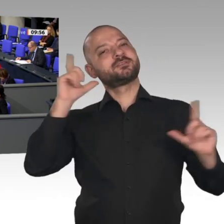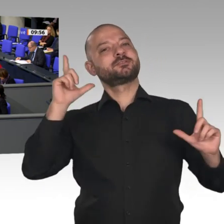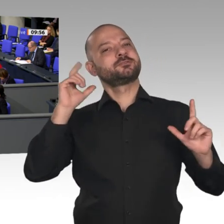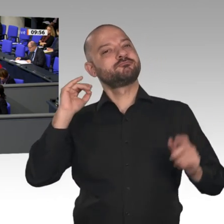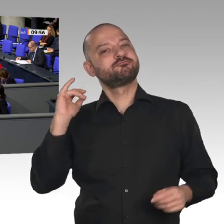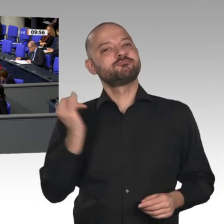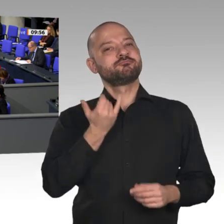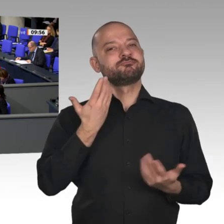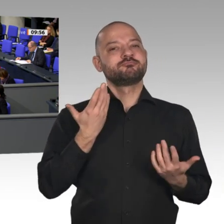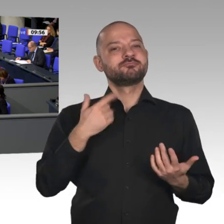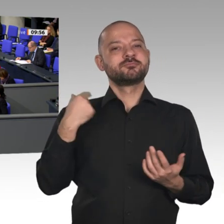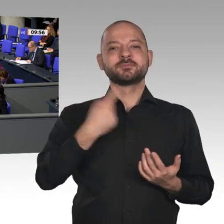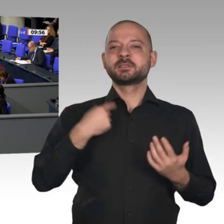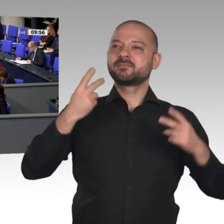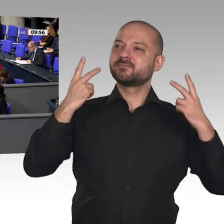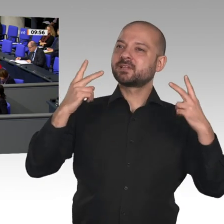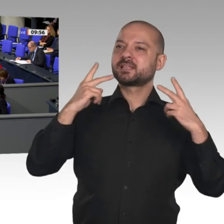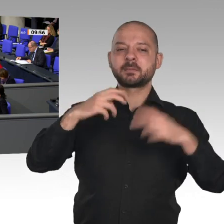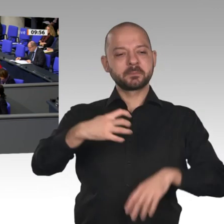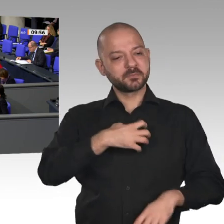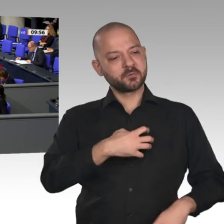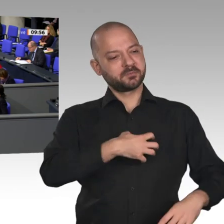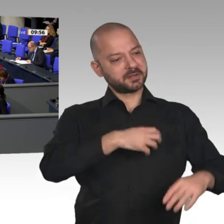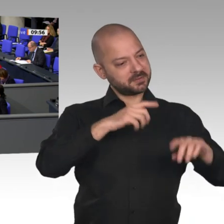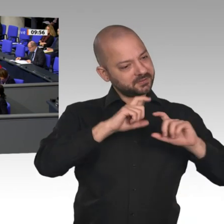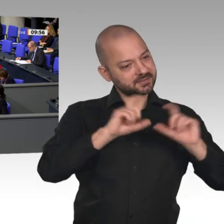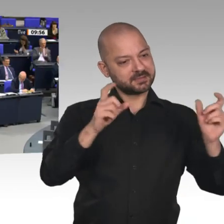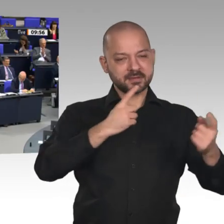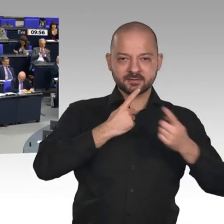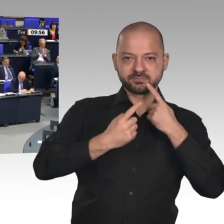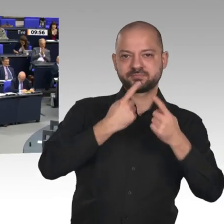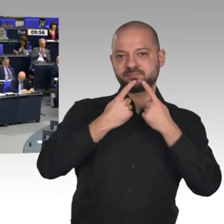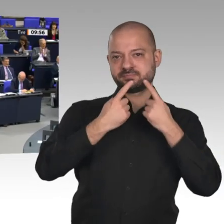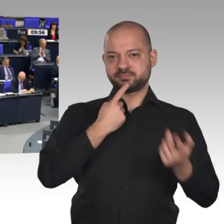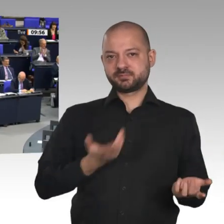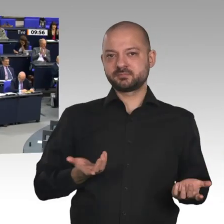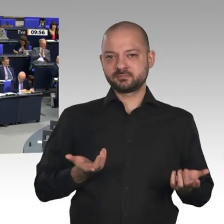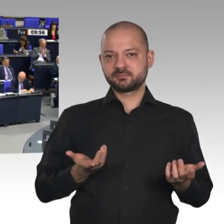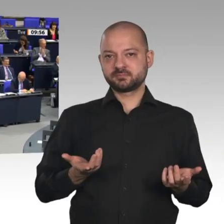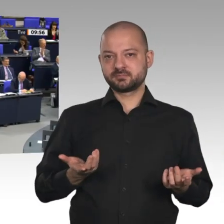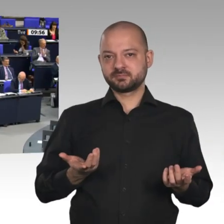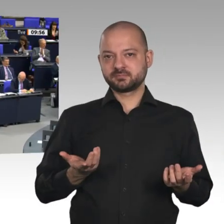in der Industrie. Darüber muss hier in diesem Hause geredet werden. Darauf haben die Bürger ein Recht. Danke schön.